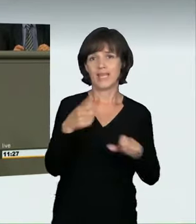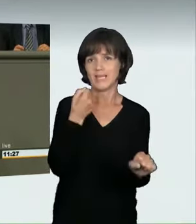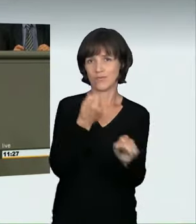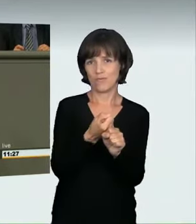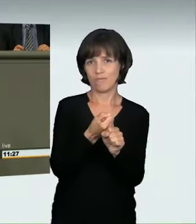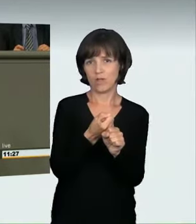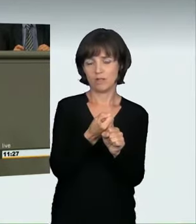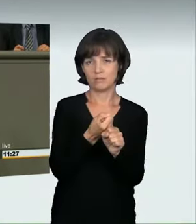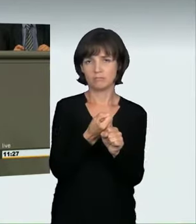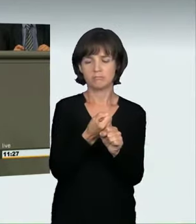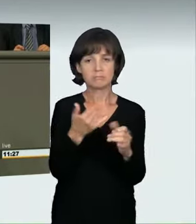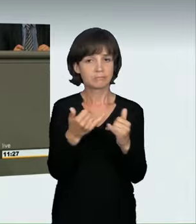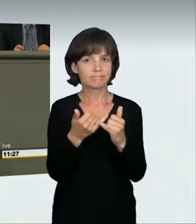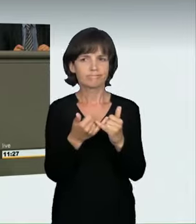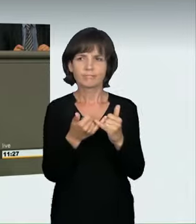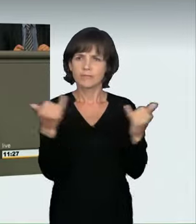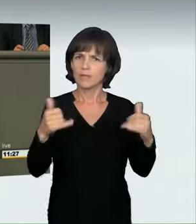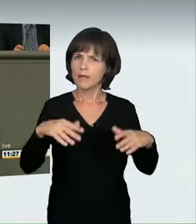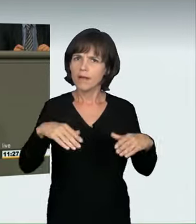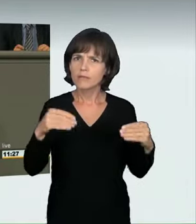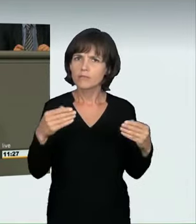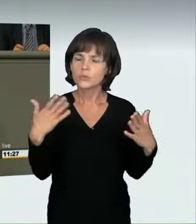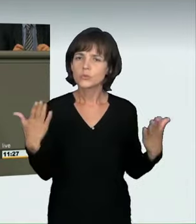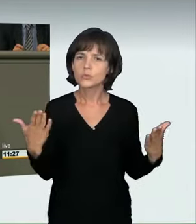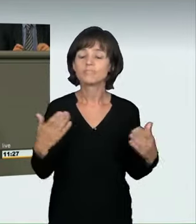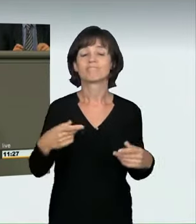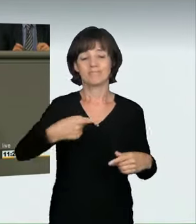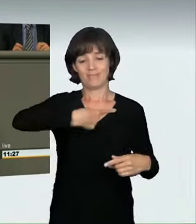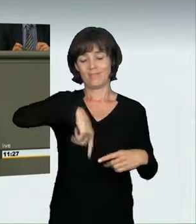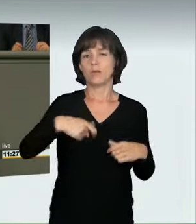Wir haben uns als Bundesregierung die Marschrichtung gesetzt,